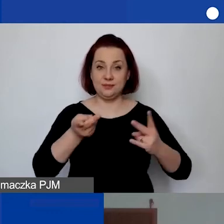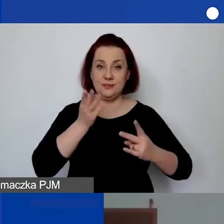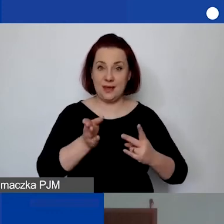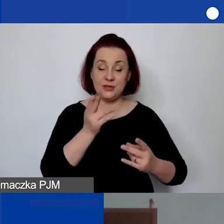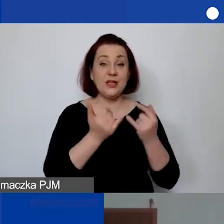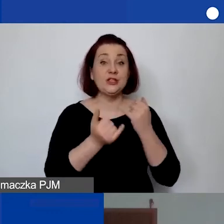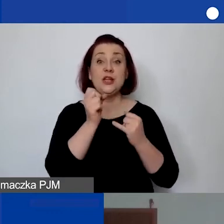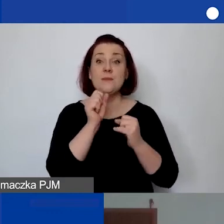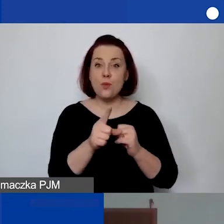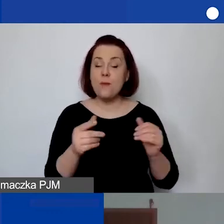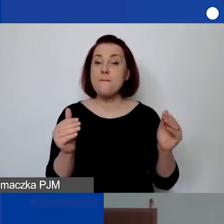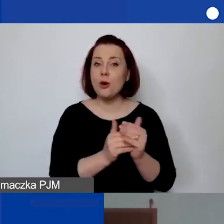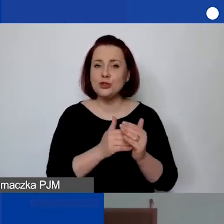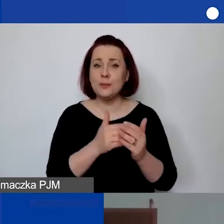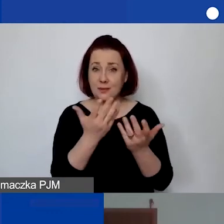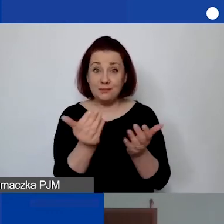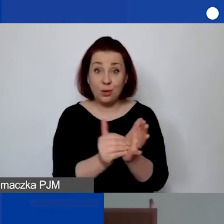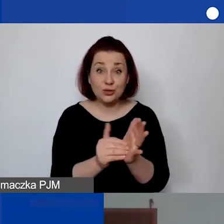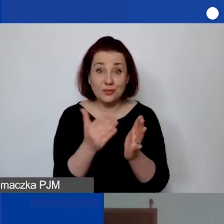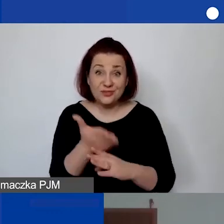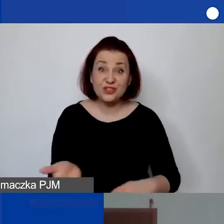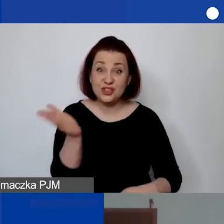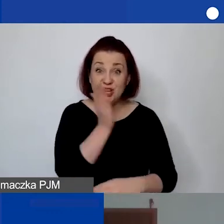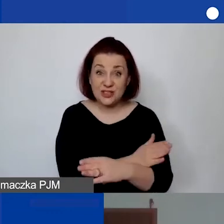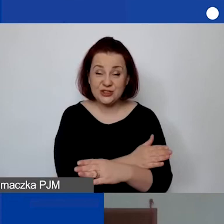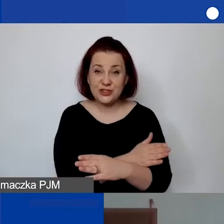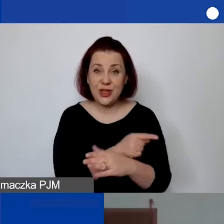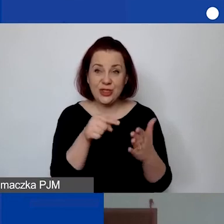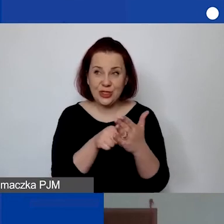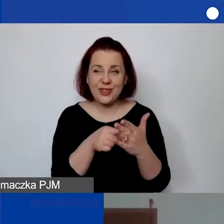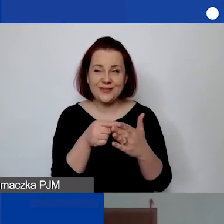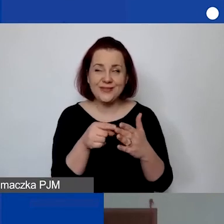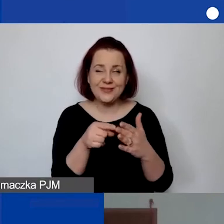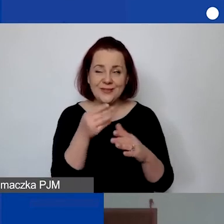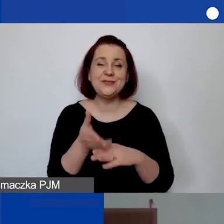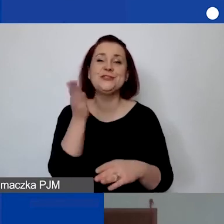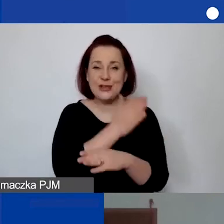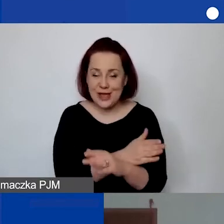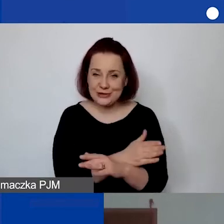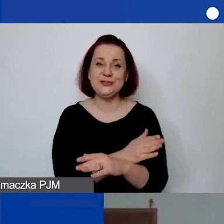żeby to znalazło się wcześniej przesłane państwu,